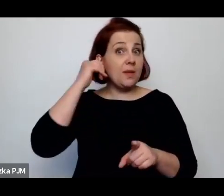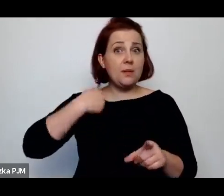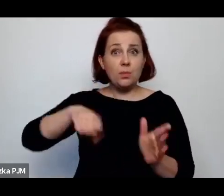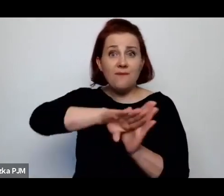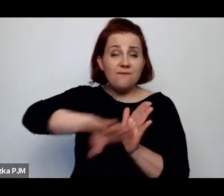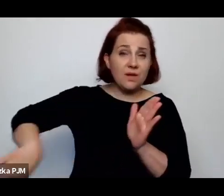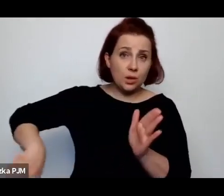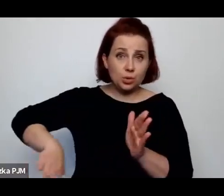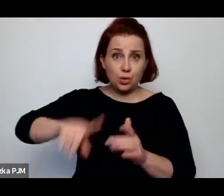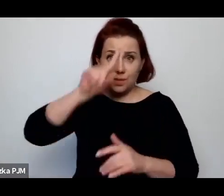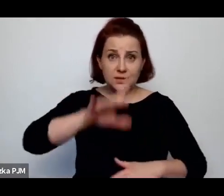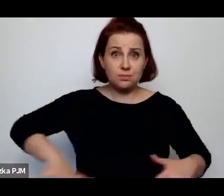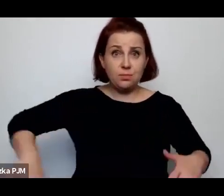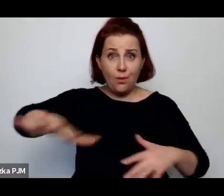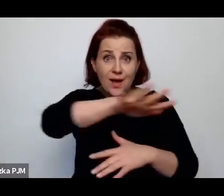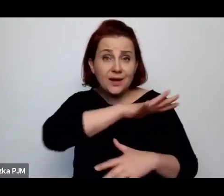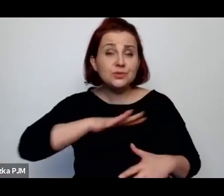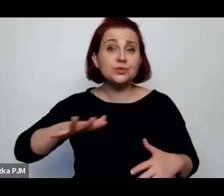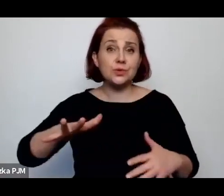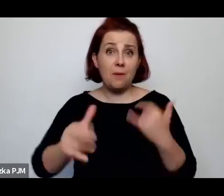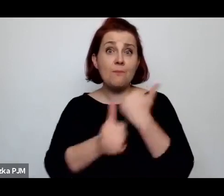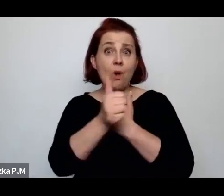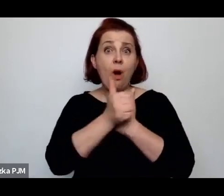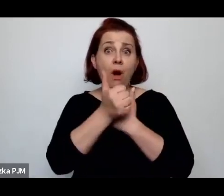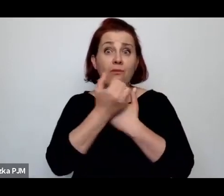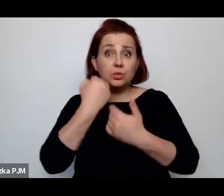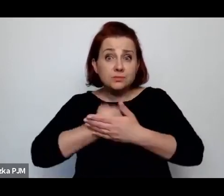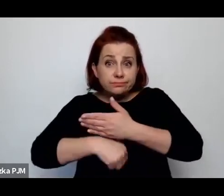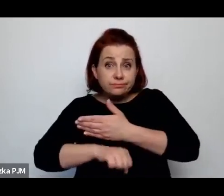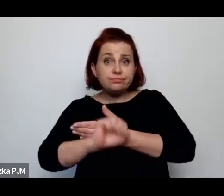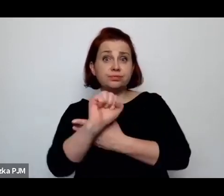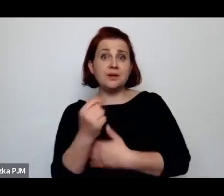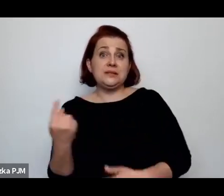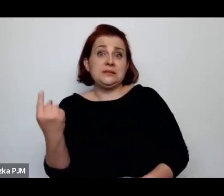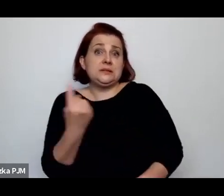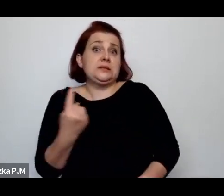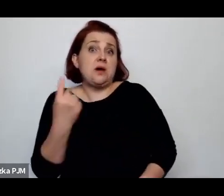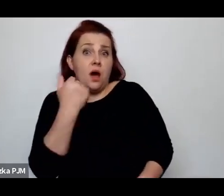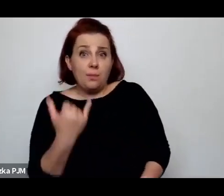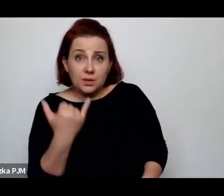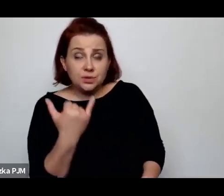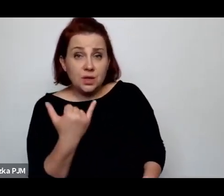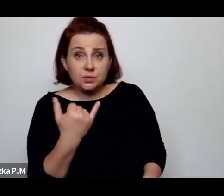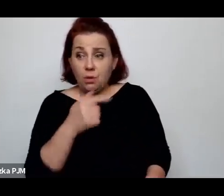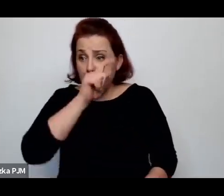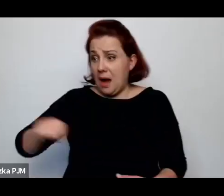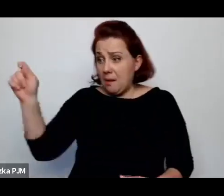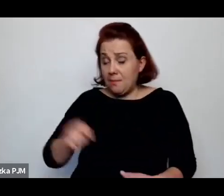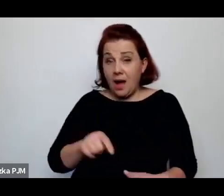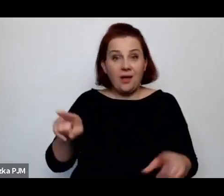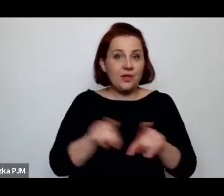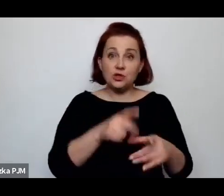jeżeli rodziły samotnie dzieci, ale równocześnie aborcja była zakazana.